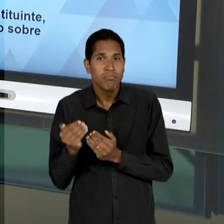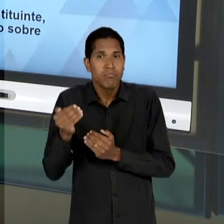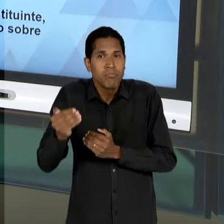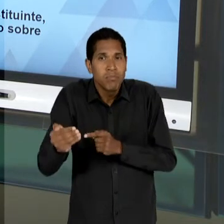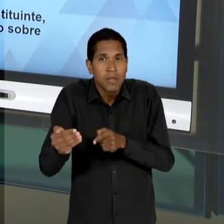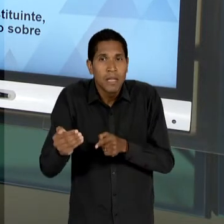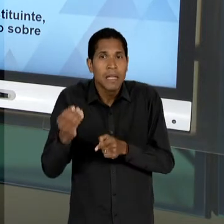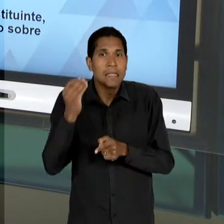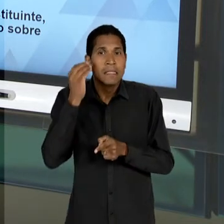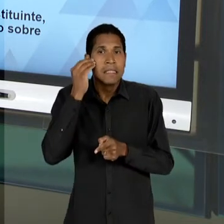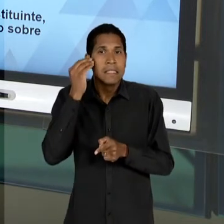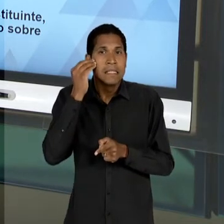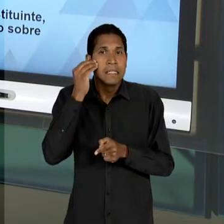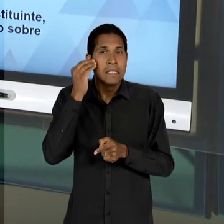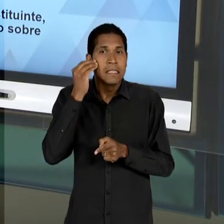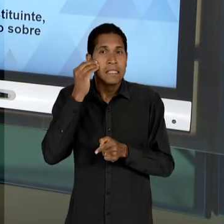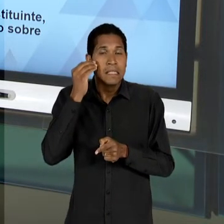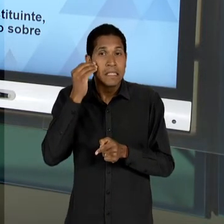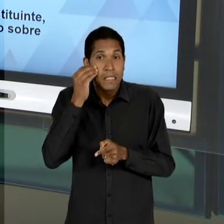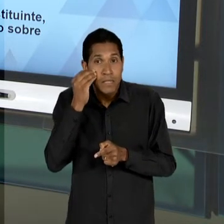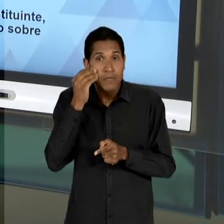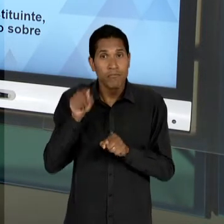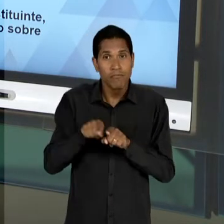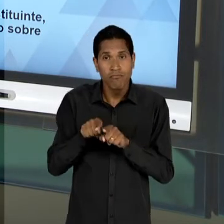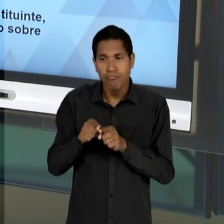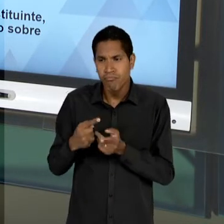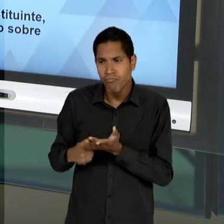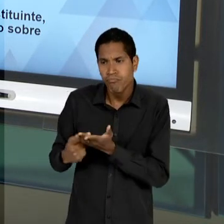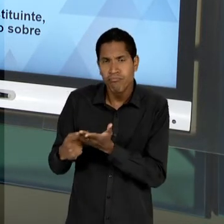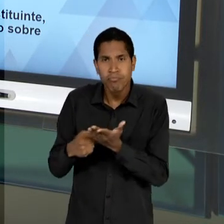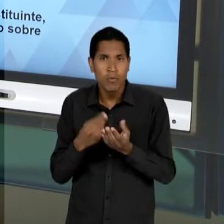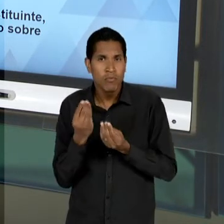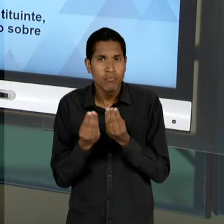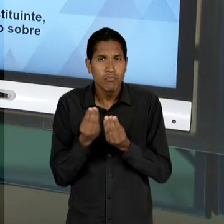EMPREENDER DE MODO TENAZ OS SUJEITOS, POR